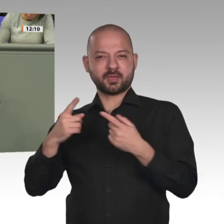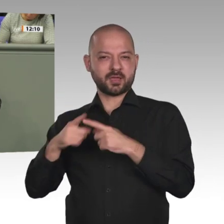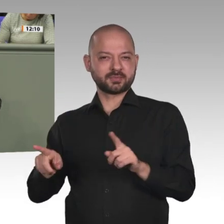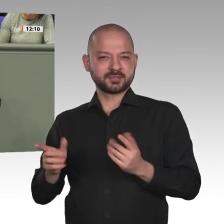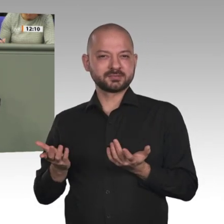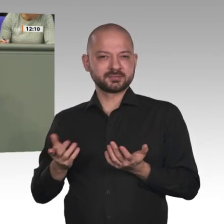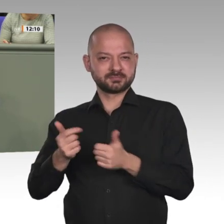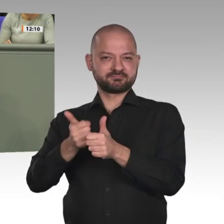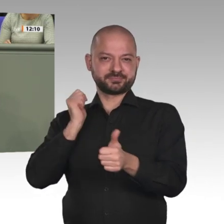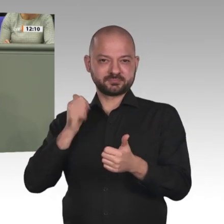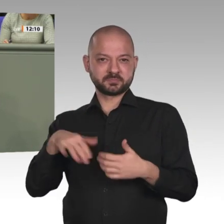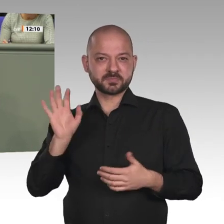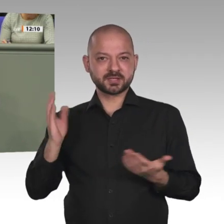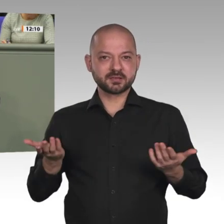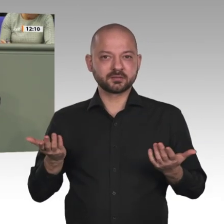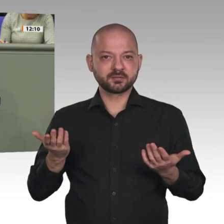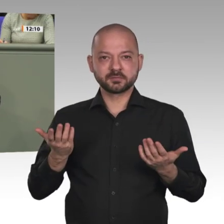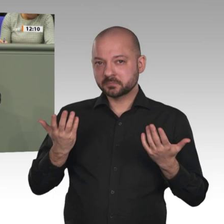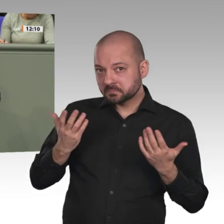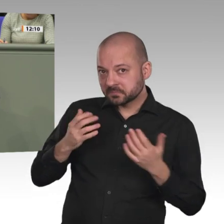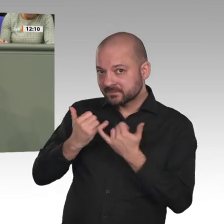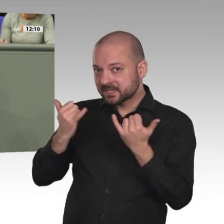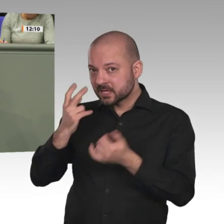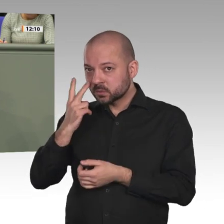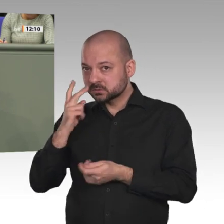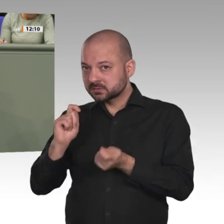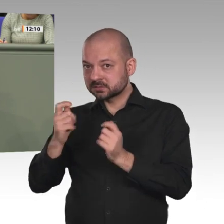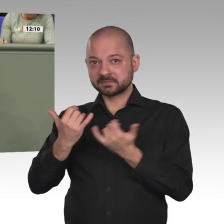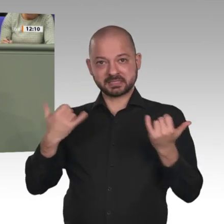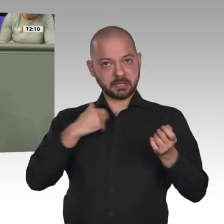in den Sudan beenden und den Flüchtlingen in Deutschland eine Bleibeperspektive eröffnen.